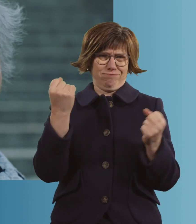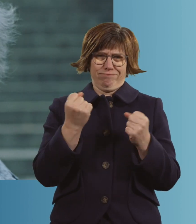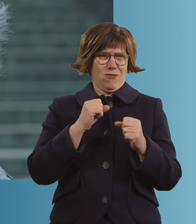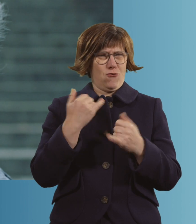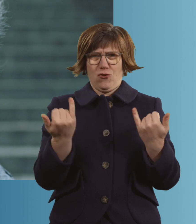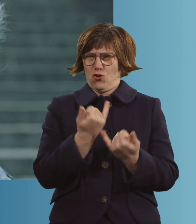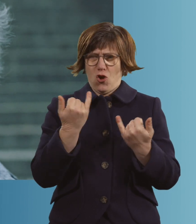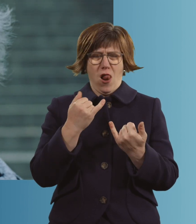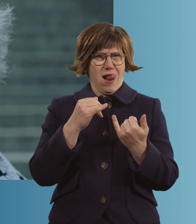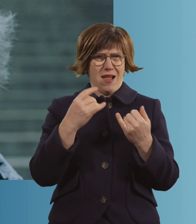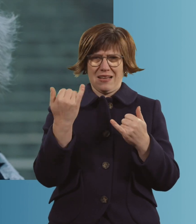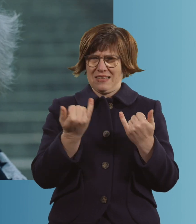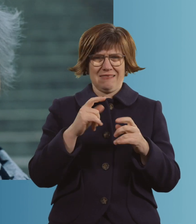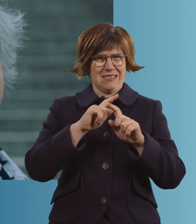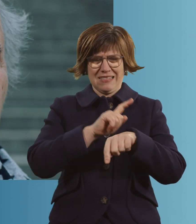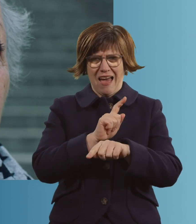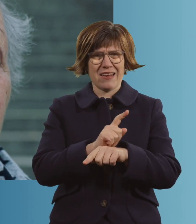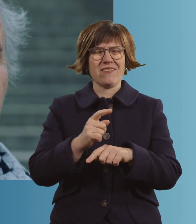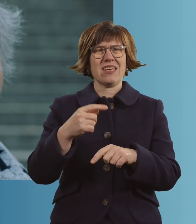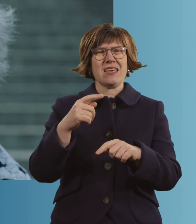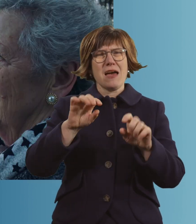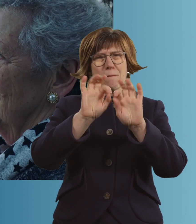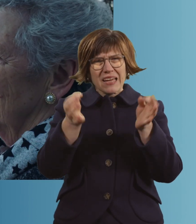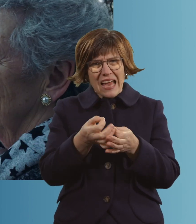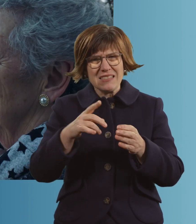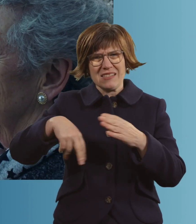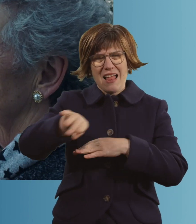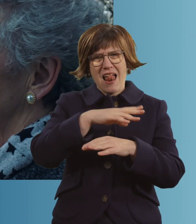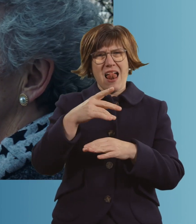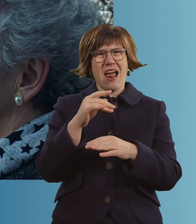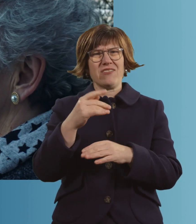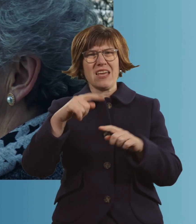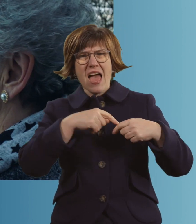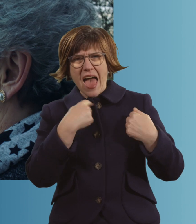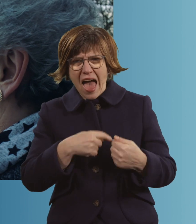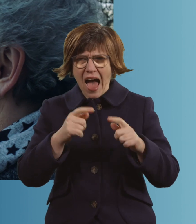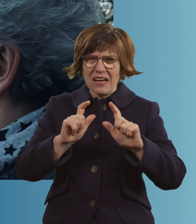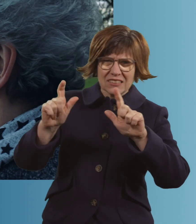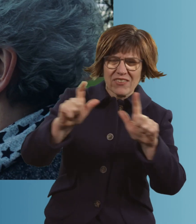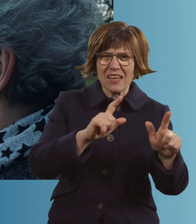Die Brezn-Stände, die Herzen-Stände. Ja, und Grüß dich und Servus und Blasmusik.